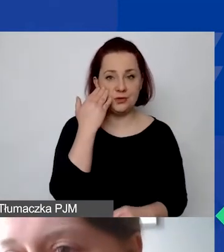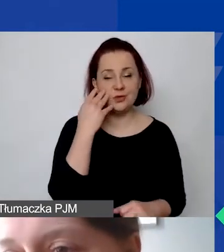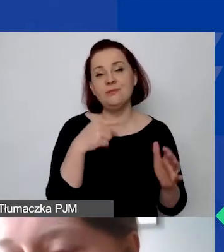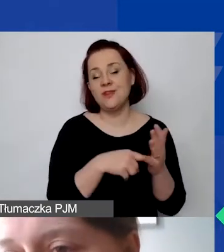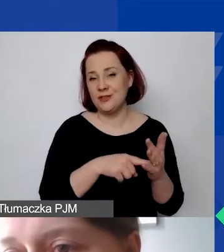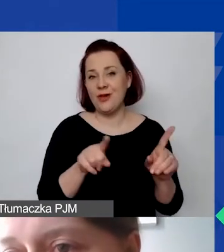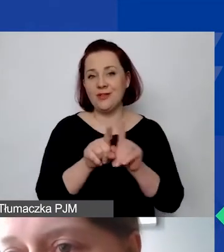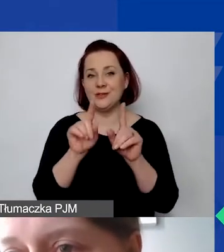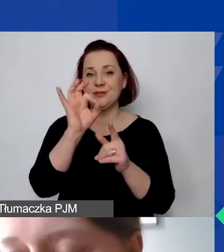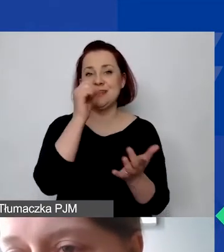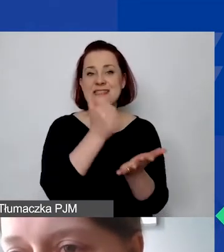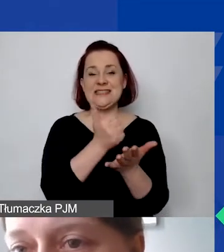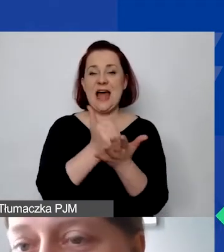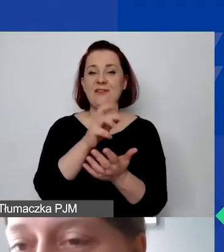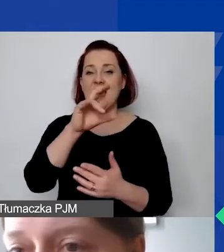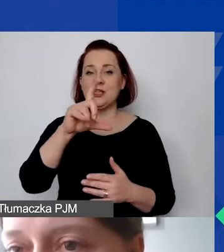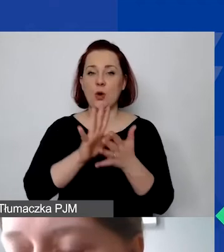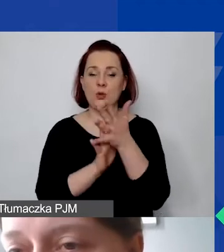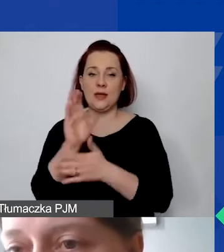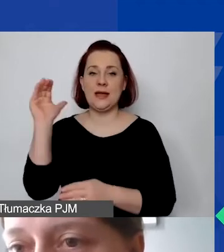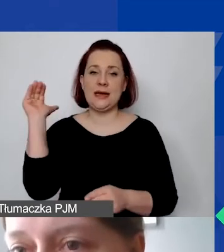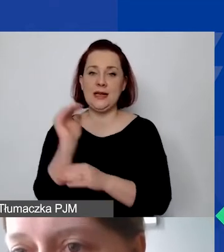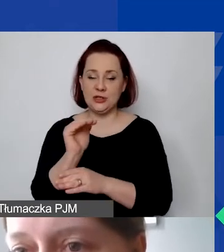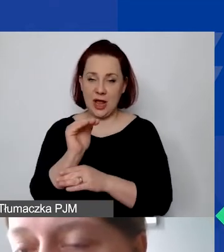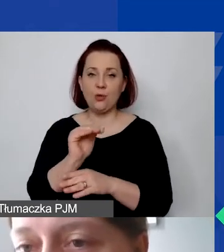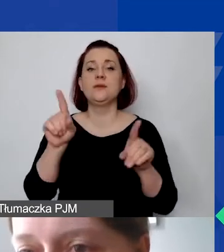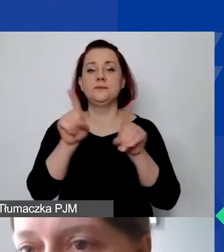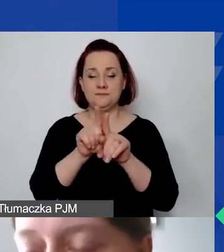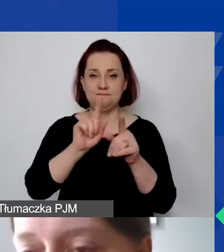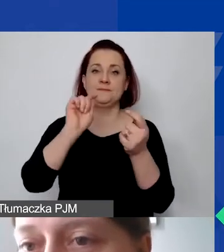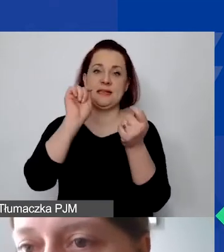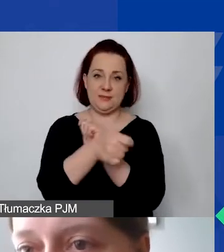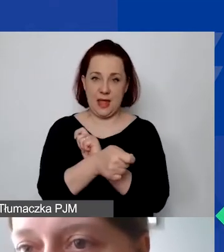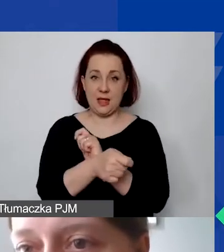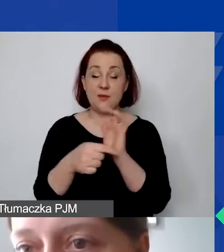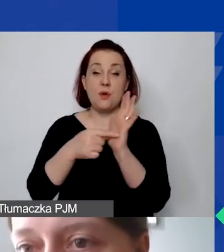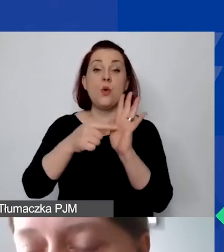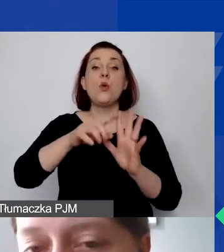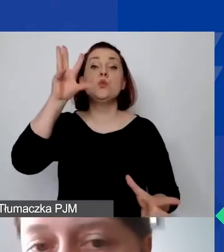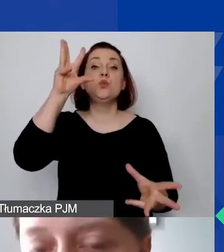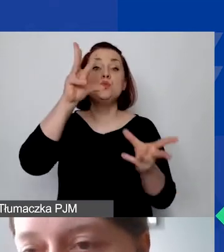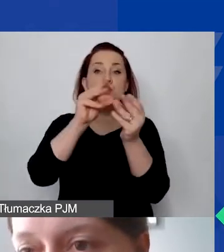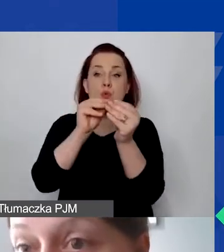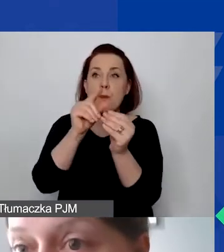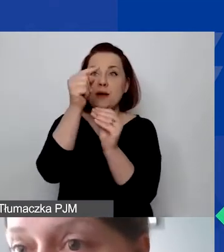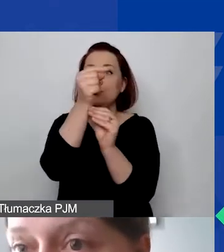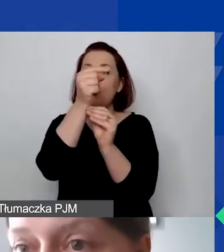Stawka ryczałtowa może zostać ta sama, ale kwota bezwzględna zmieni nam się, ponieważ suma, od której będziemy liczyć procent, będzie inna,